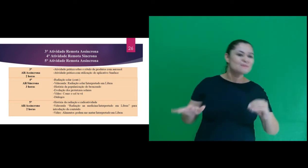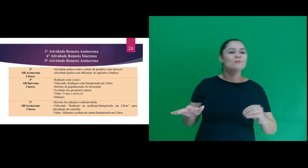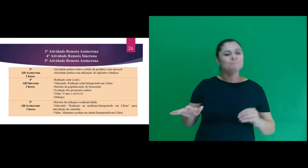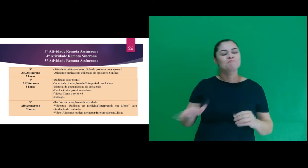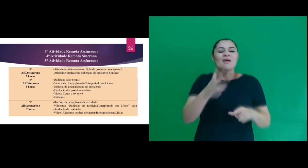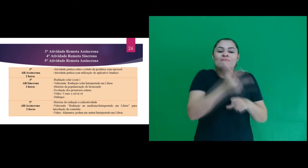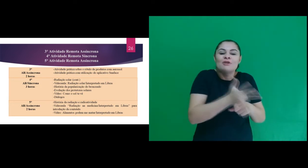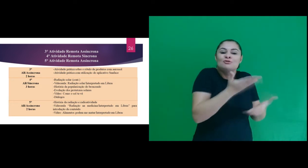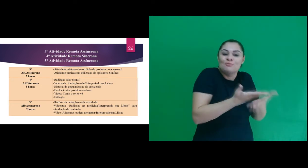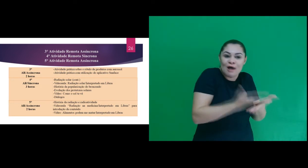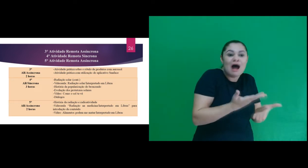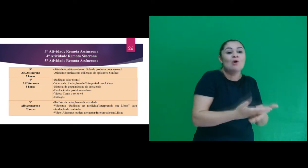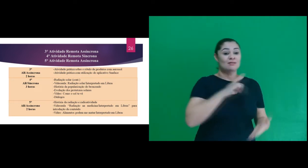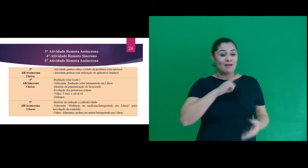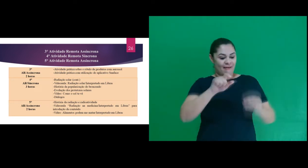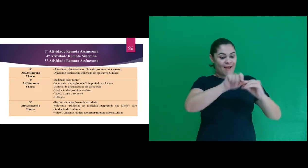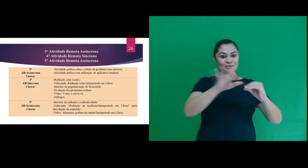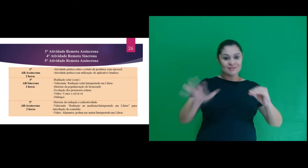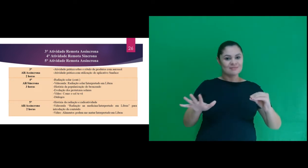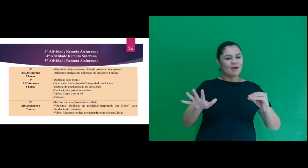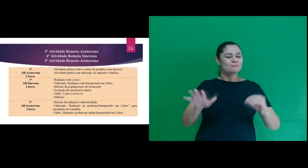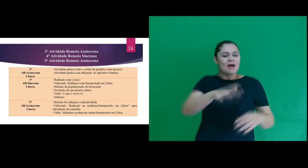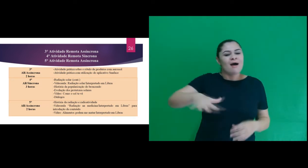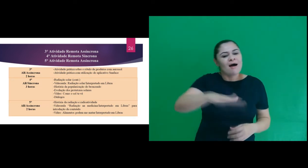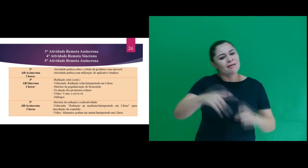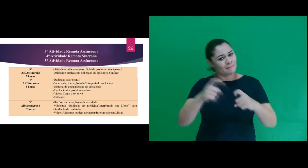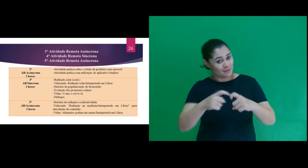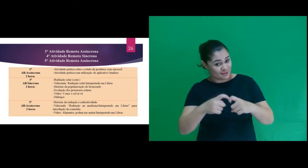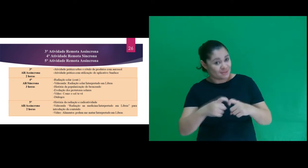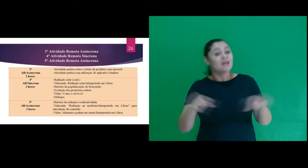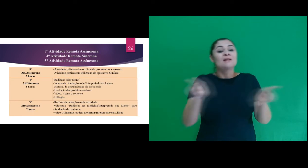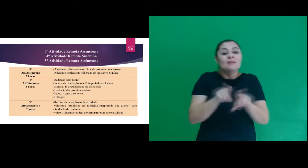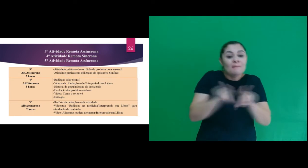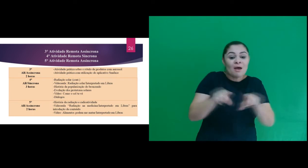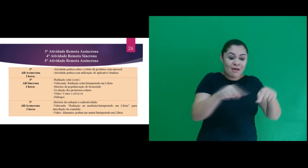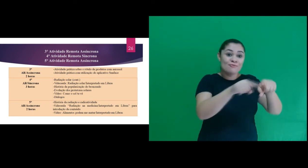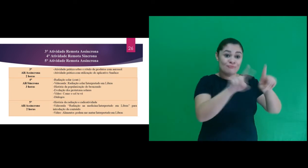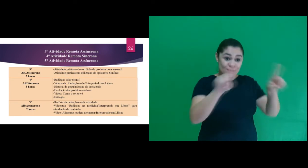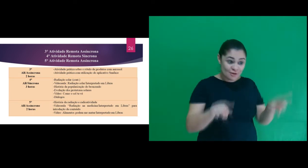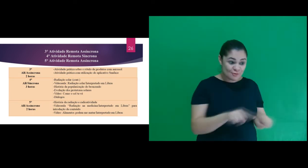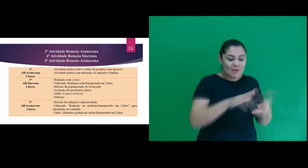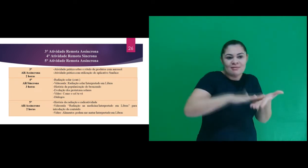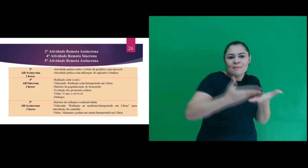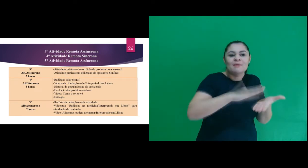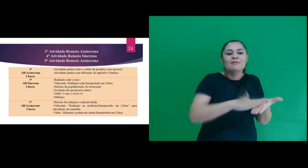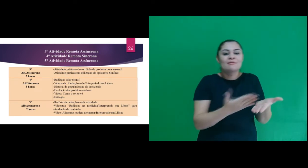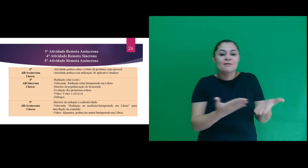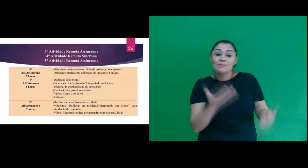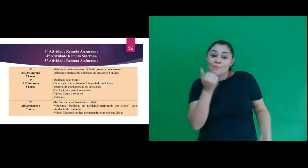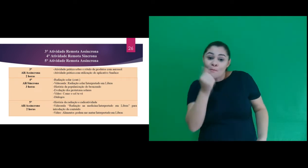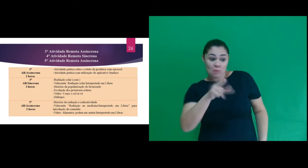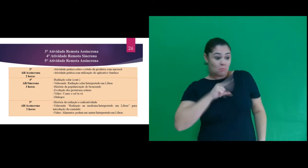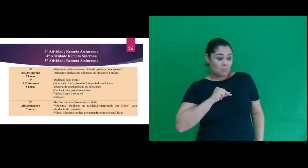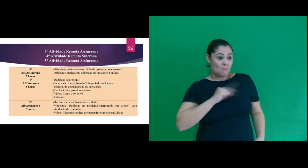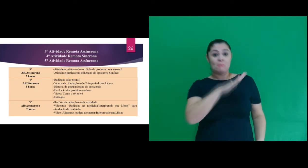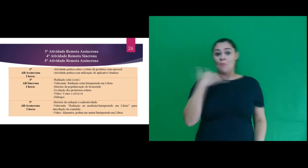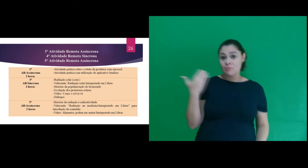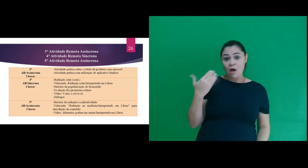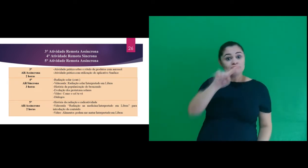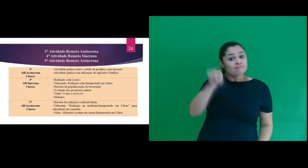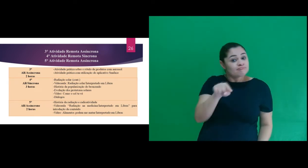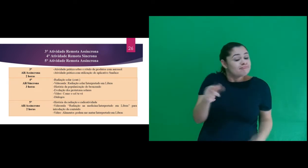com uma videoaula sobre radiação na medicina e o vídeo interpretado “Os alimentos podem te matar”.